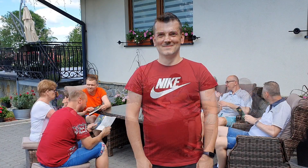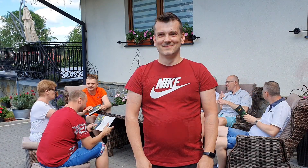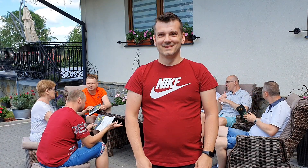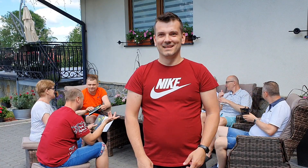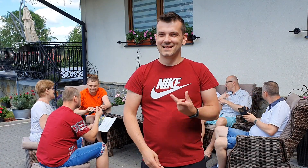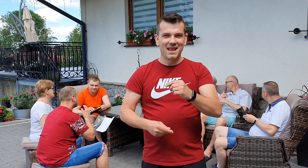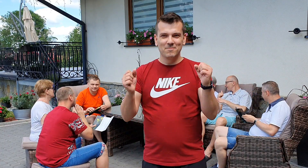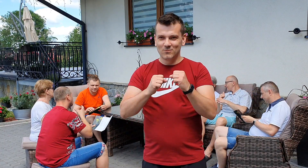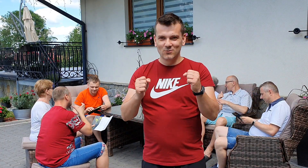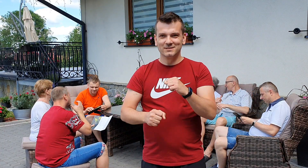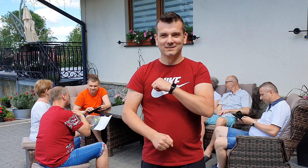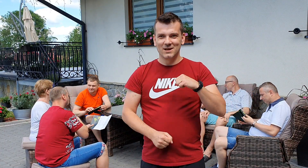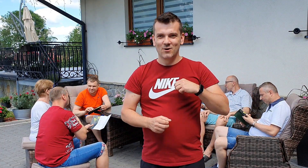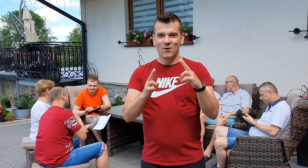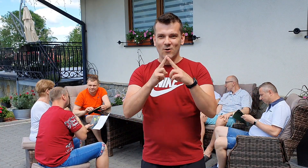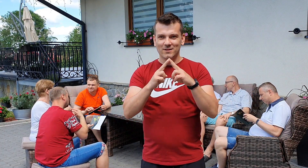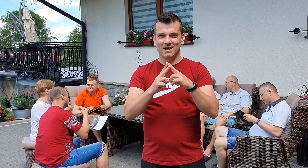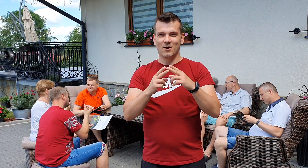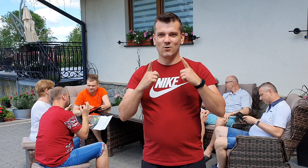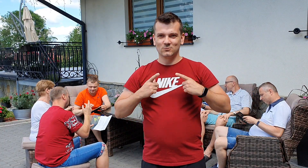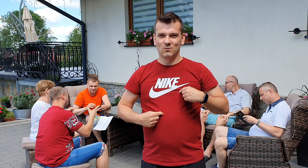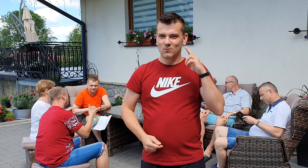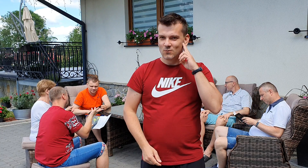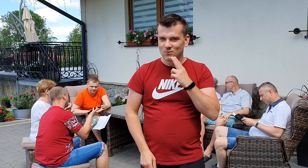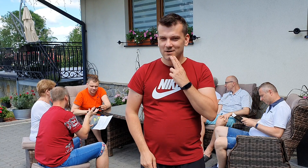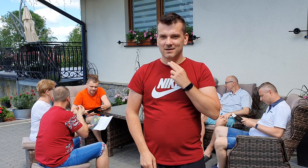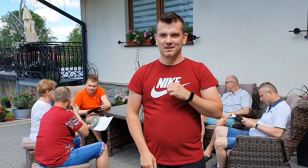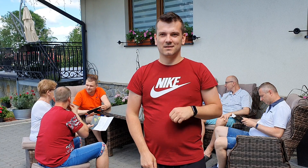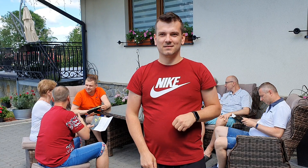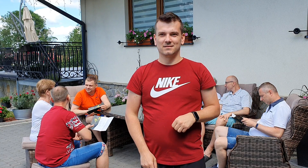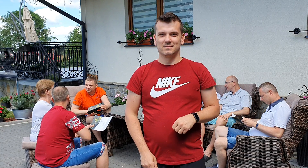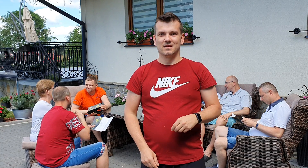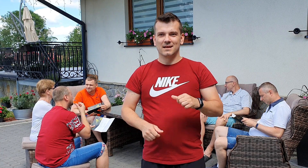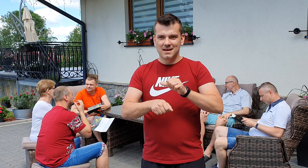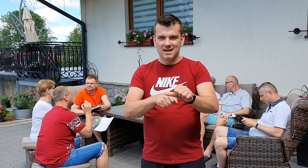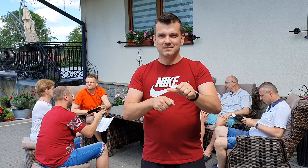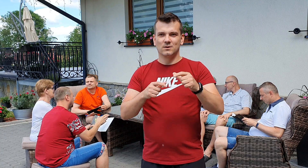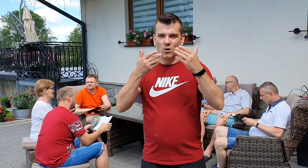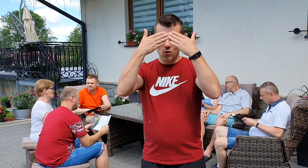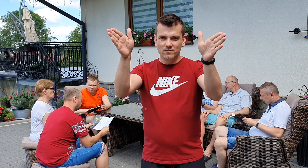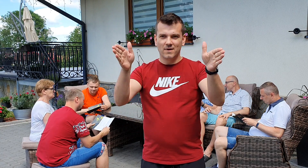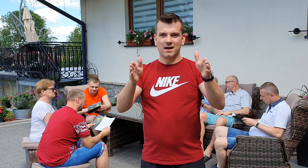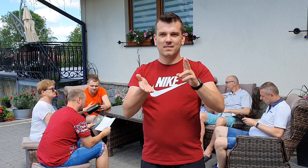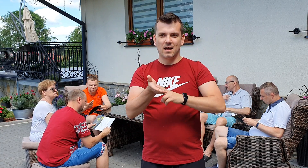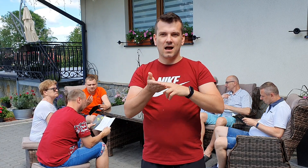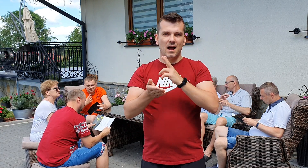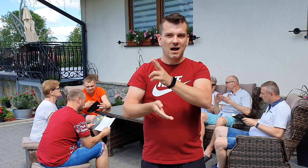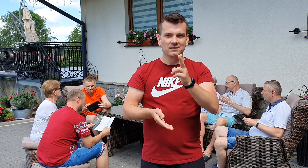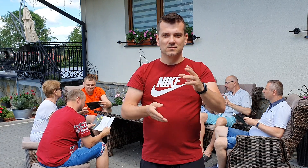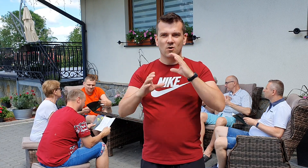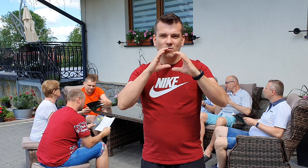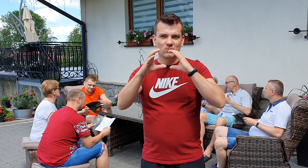nie bój się kontaktu z osobami niesłyszącymi jesteśmy otwarci na każdy rodzaj komunikacji